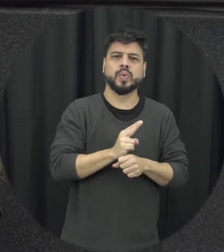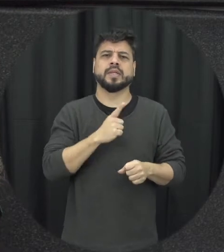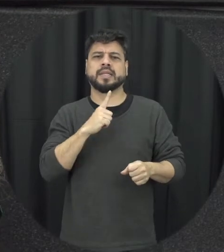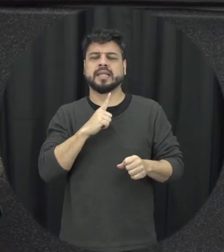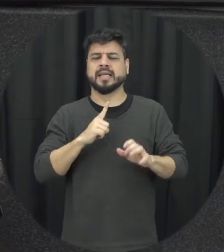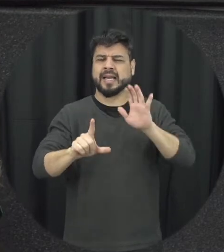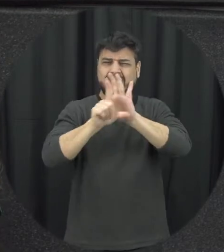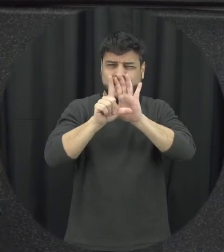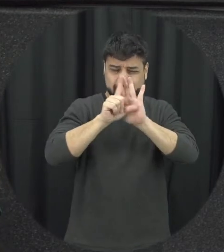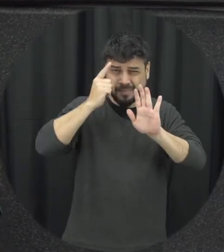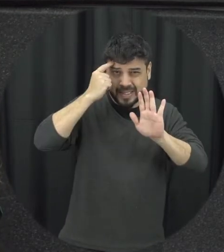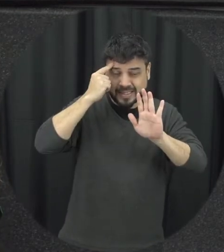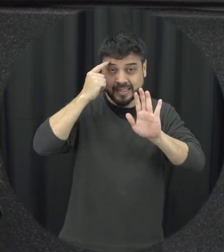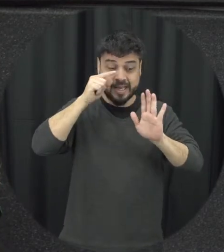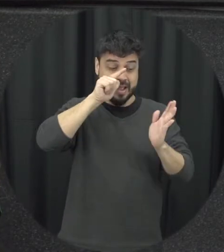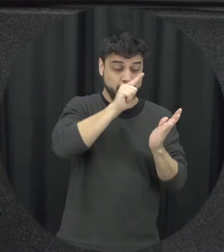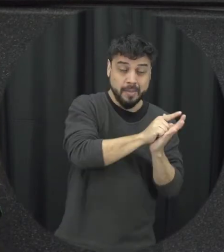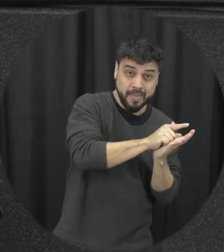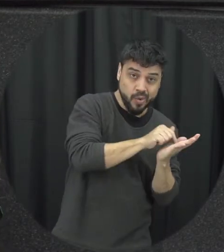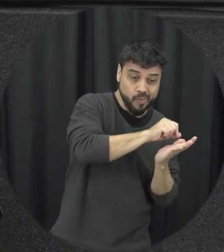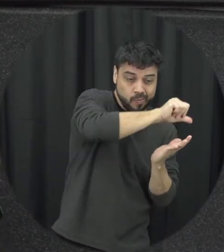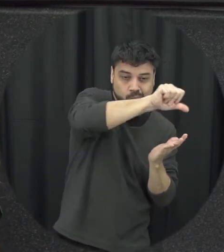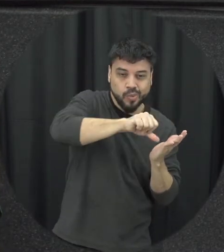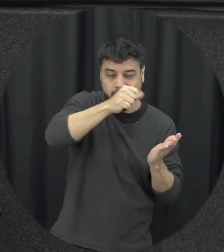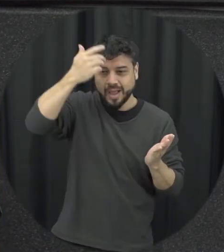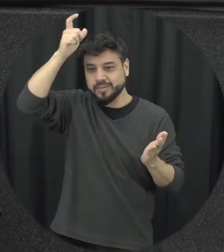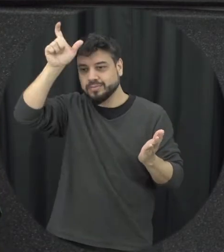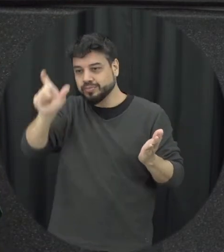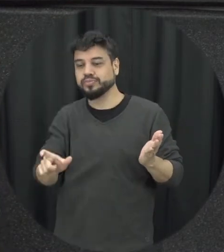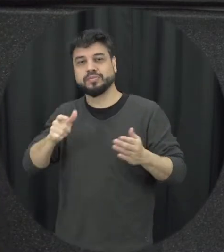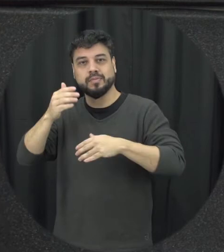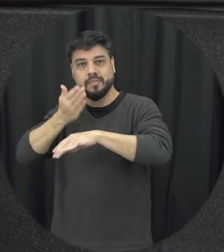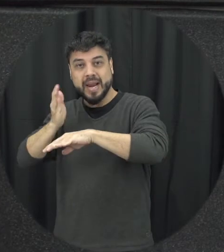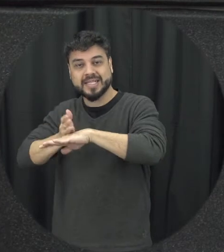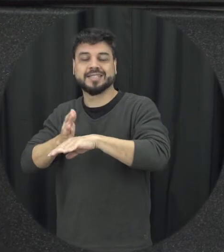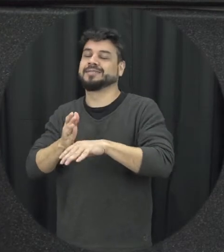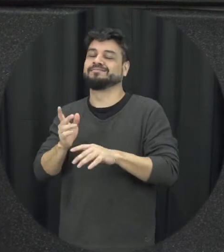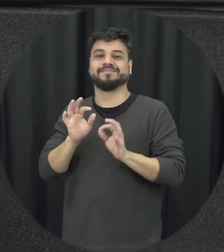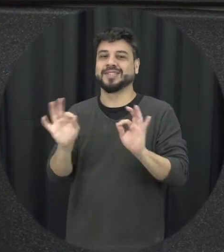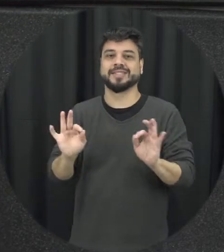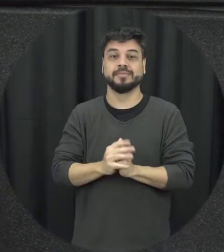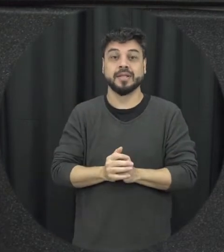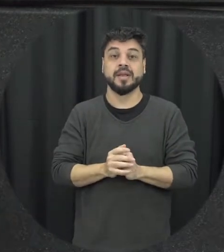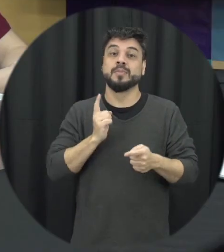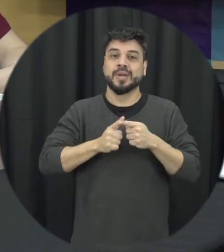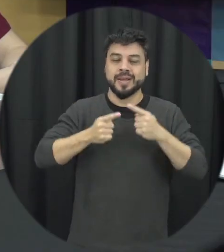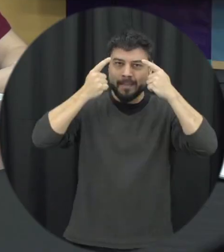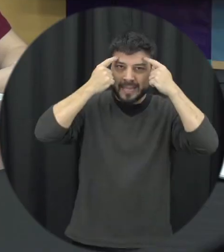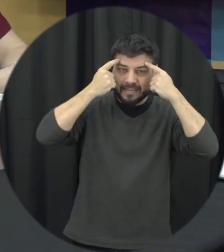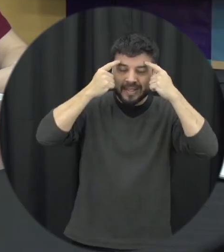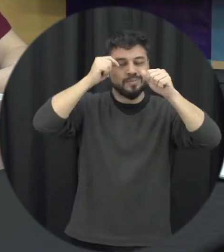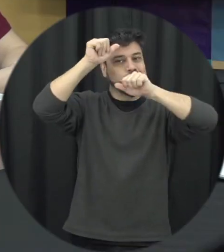envolve uma mudança de mentalidade, e de cultura, de crenças daqueles que operam a lei inclusive então